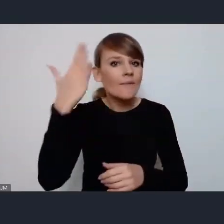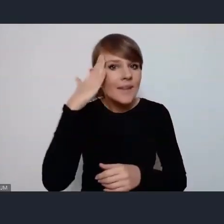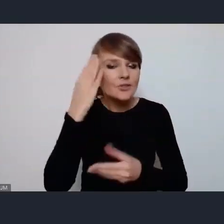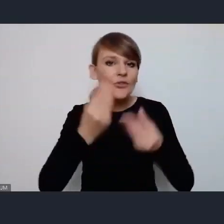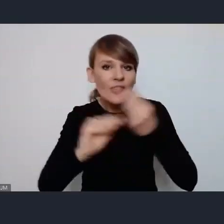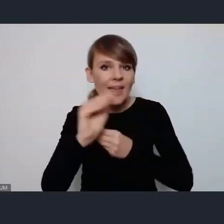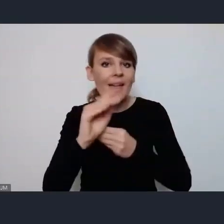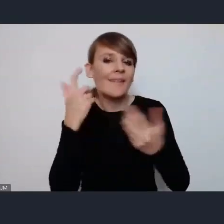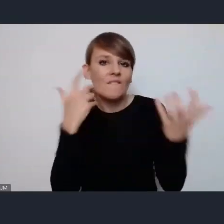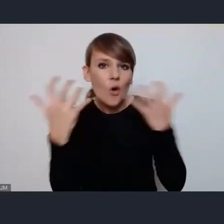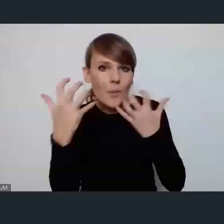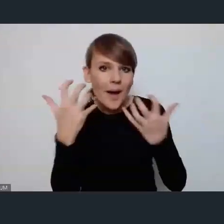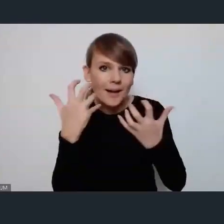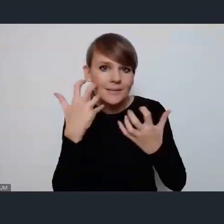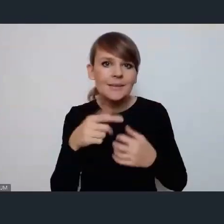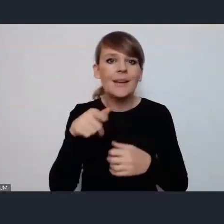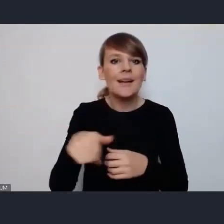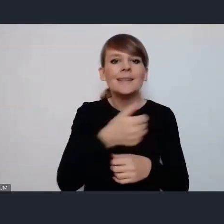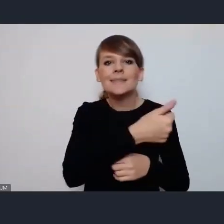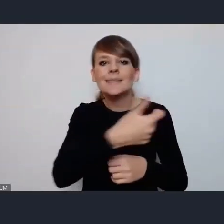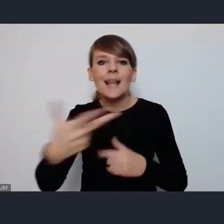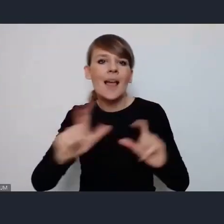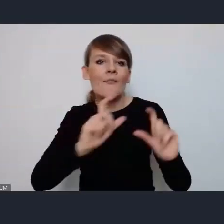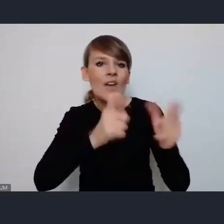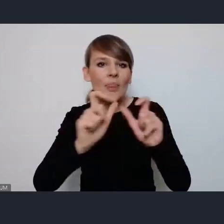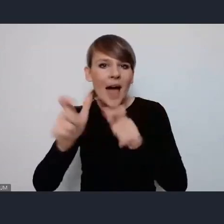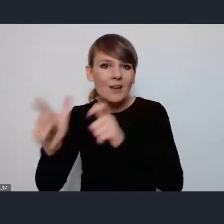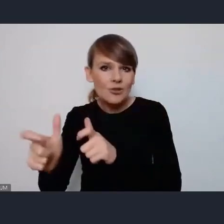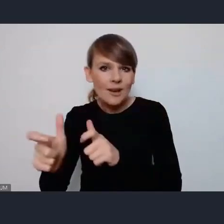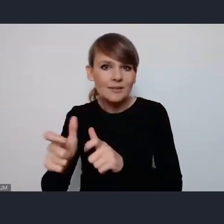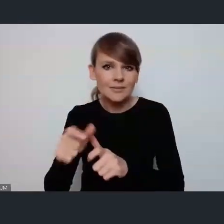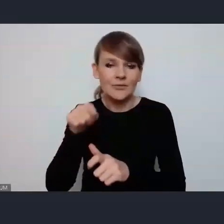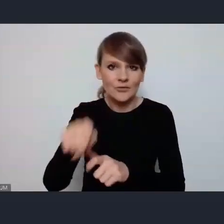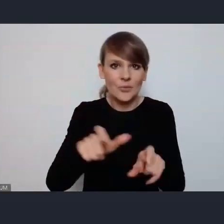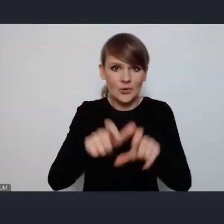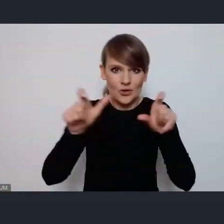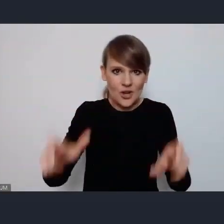na temat wydarzeń tego cyklu wydarzeń który jest najważniejszy w tym czasie który nam jeszcze do WUF-u